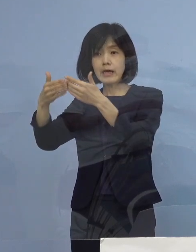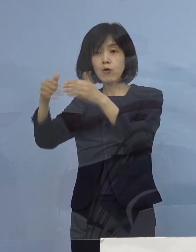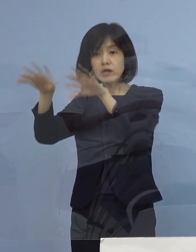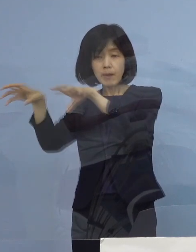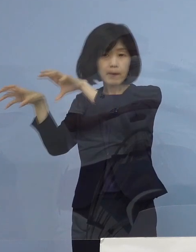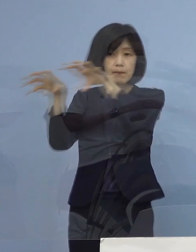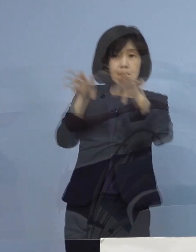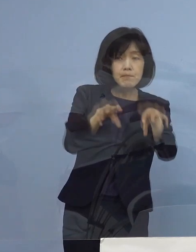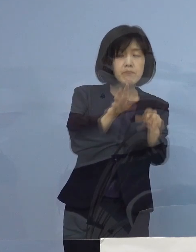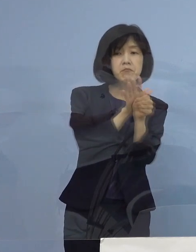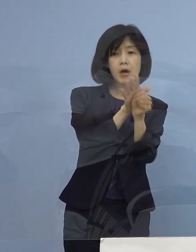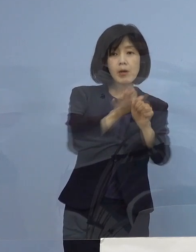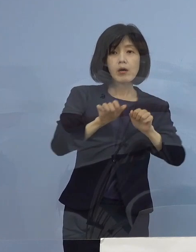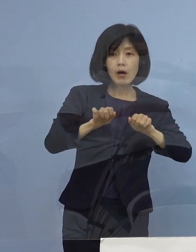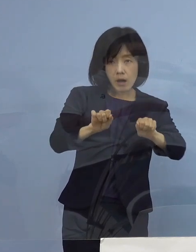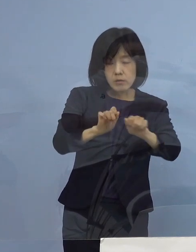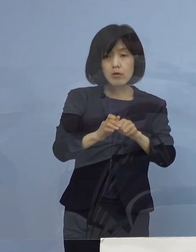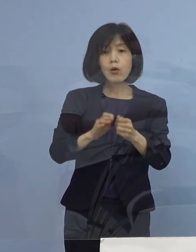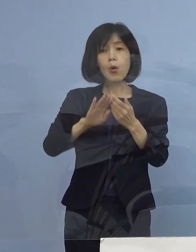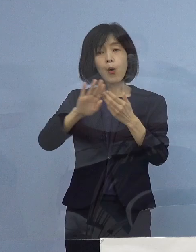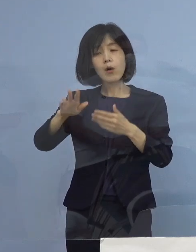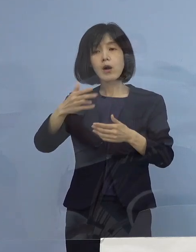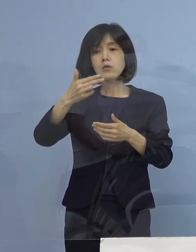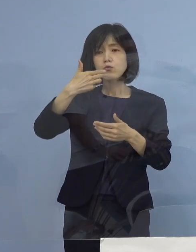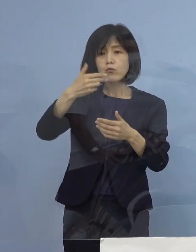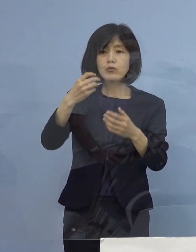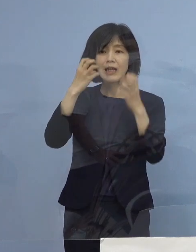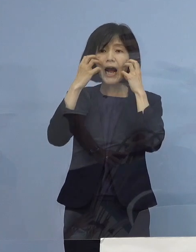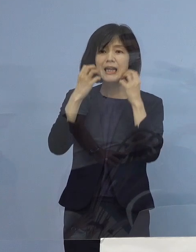もちろん それ以外にも 食物アレルギーの方も多くおられて